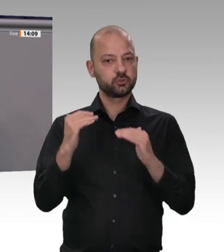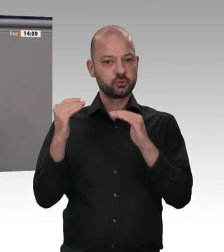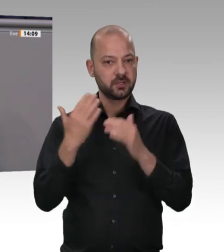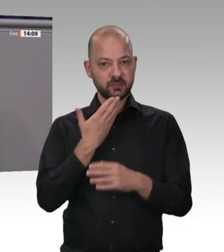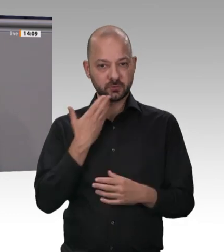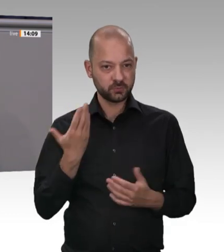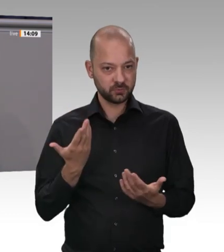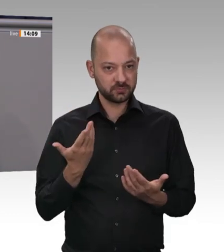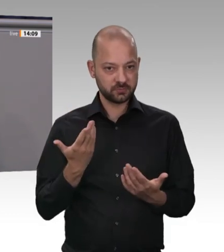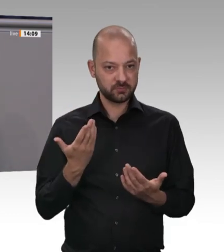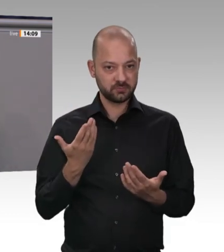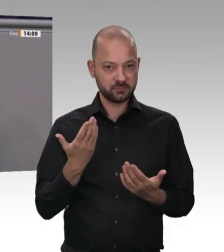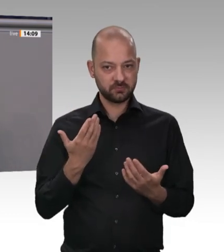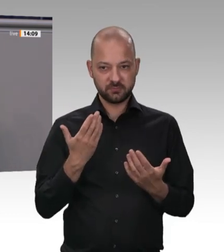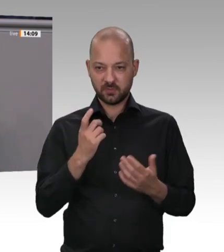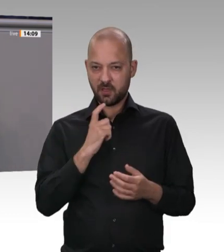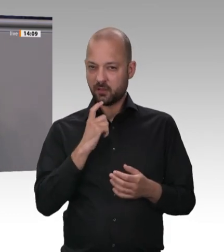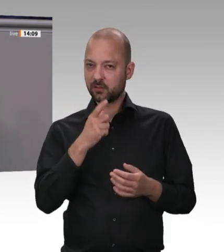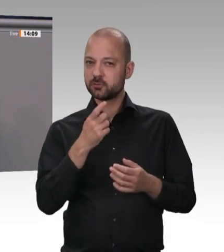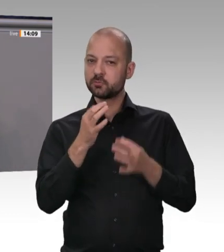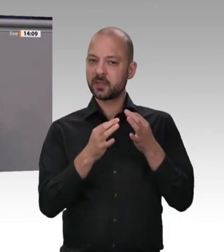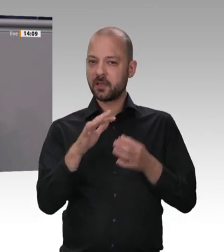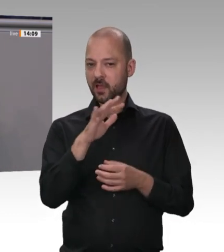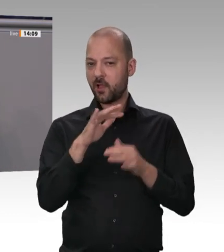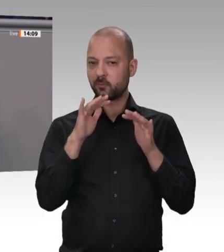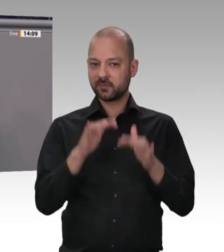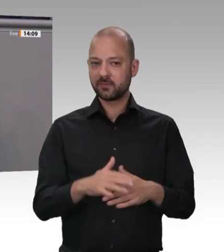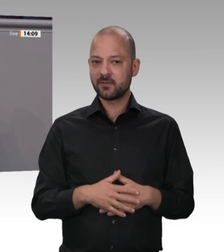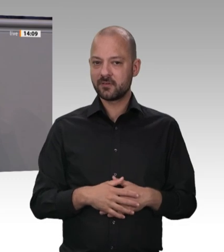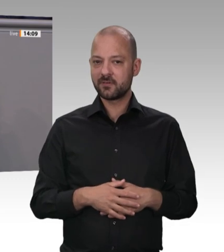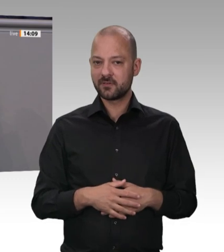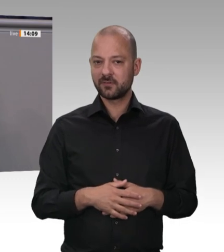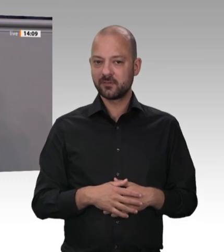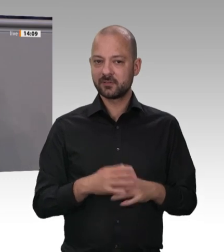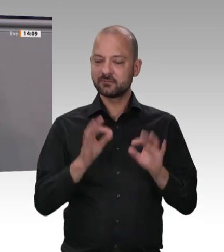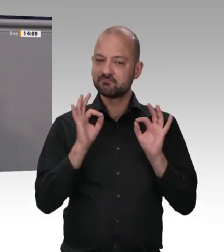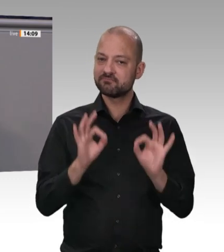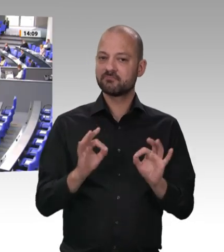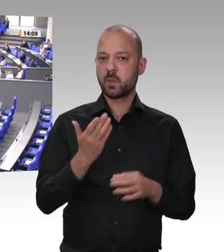zahlen. Das ist die soziale Marktwirtschaft, für die wir kämpfen und für die wir stehen. Danke schön.